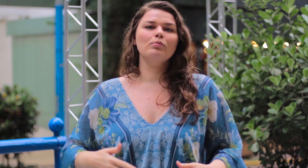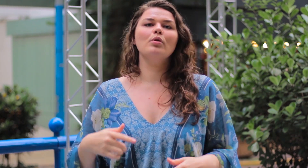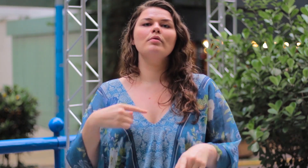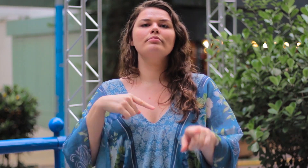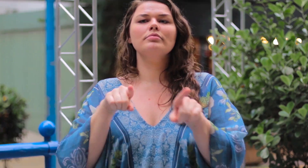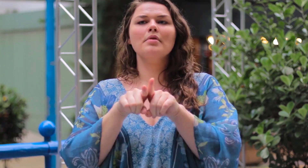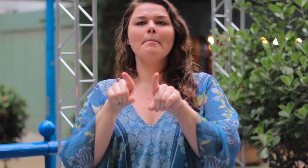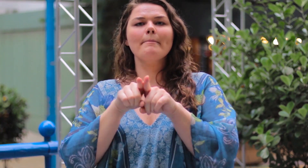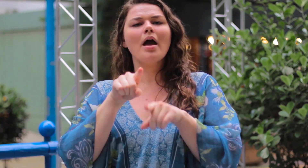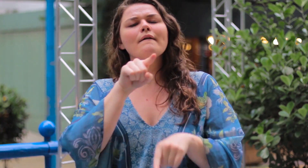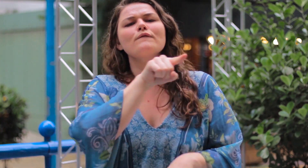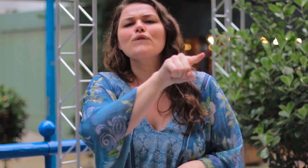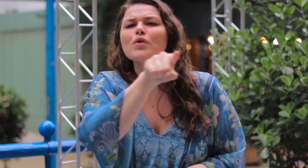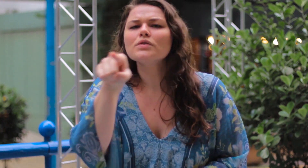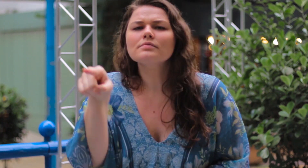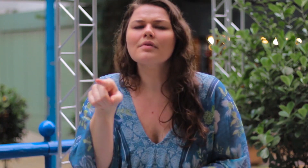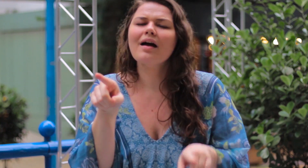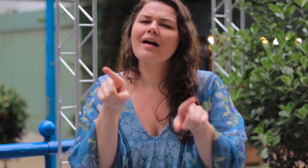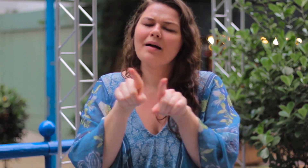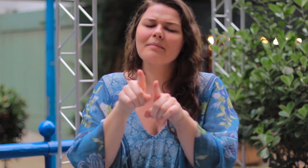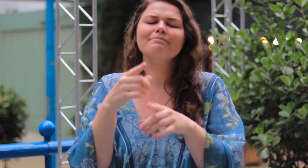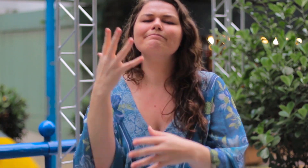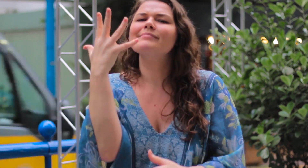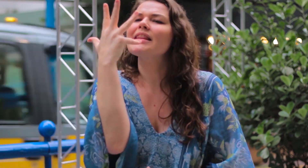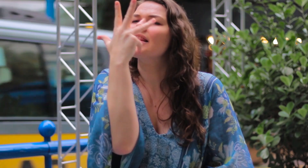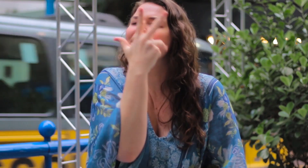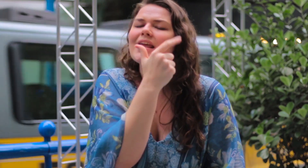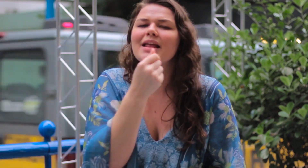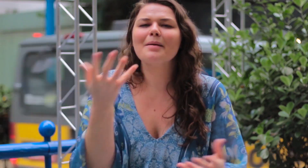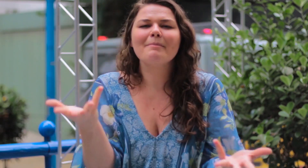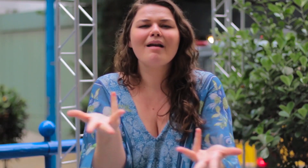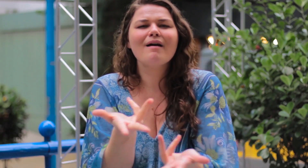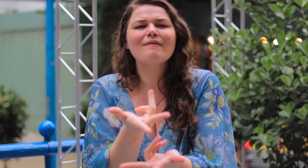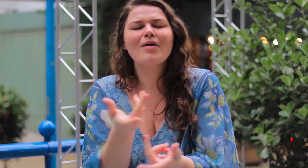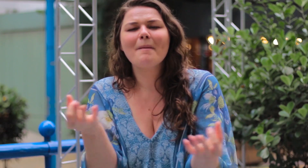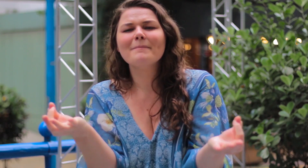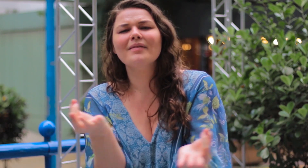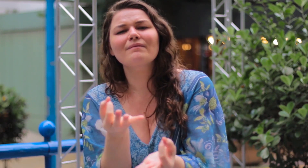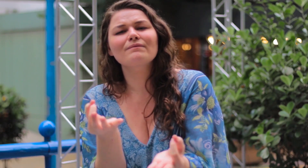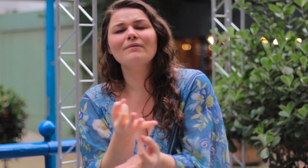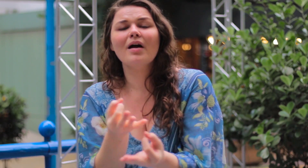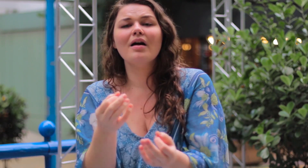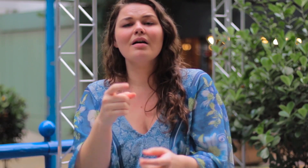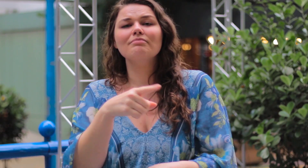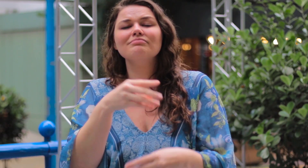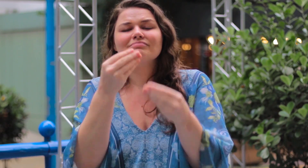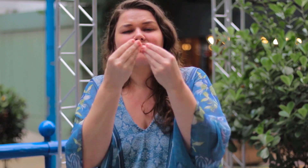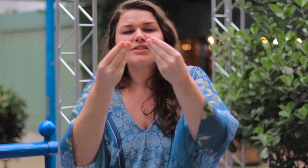Todas vocês são lindas, maravilhosas, perfeitas!